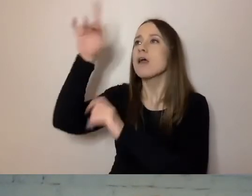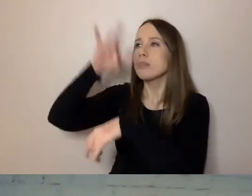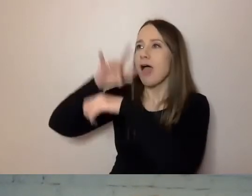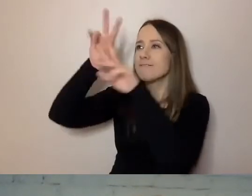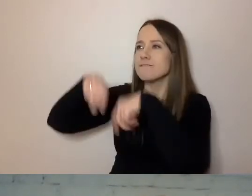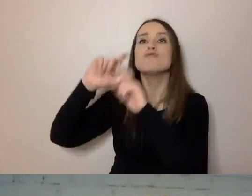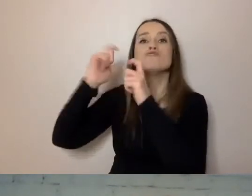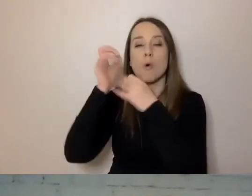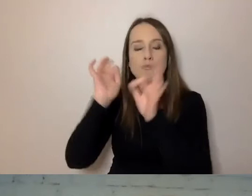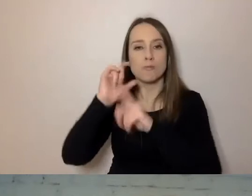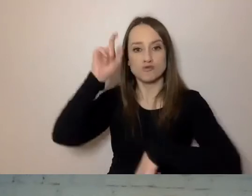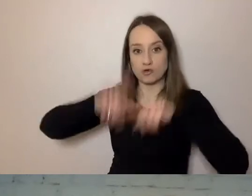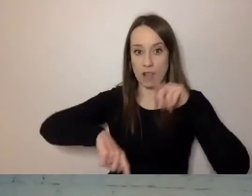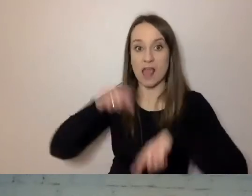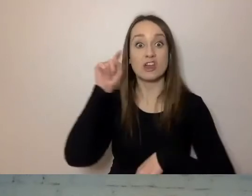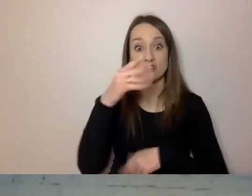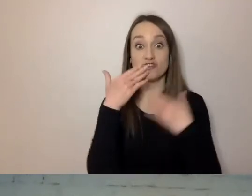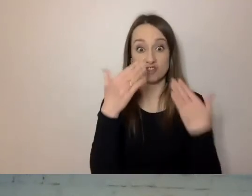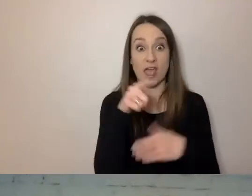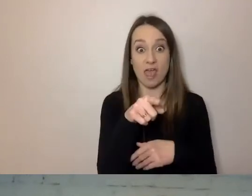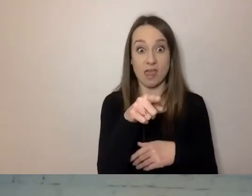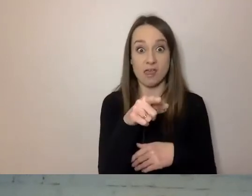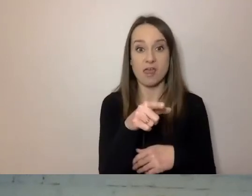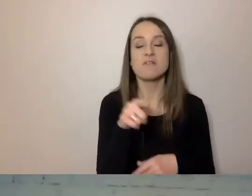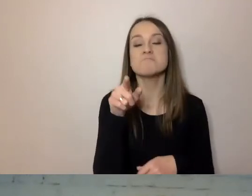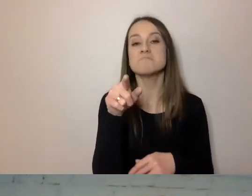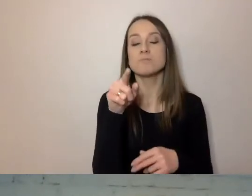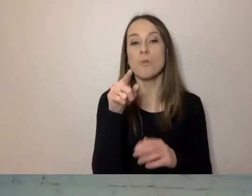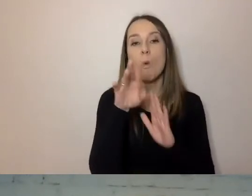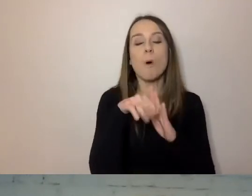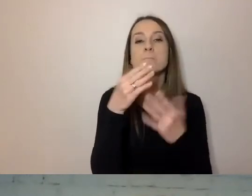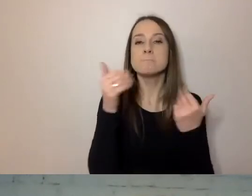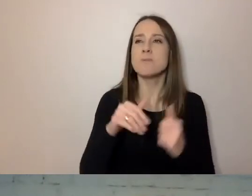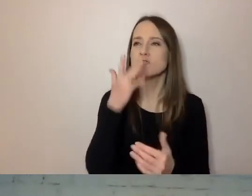Te narzędzie pozwalają nam wyrobić sobie opinię o naszym języku.